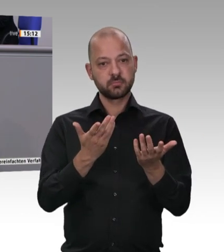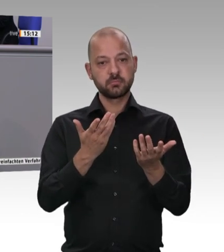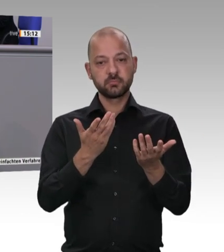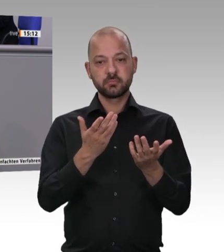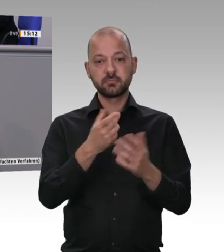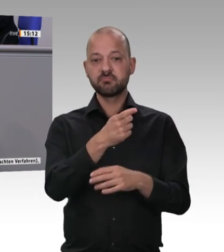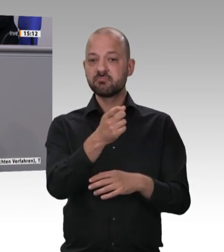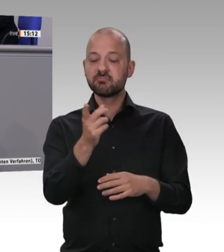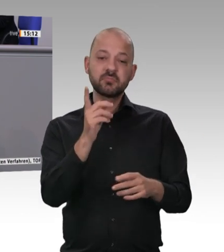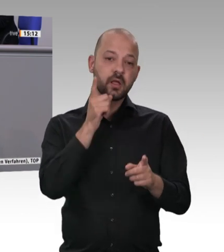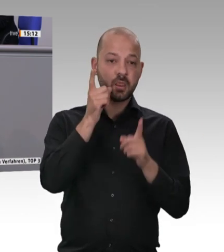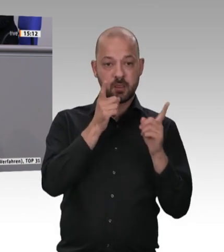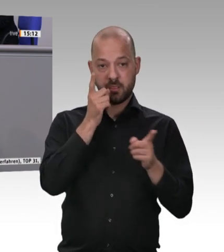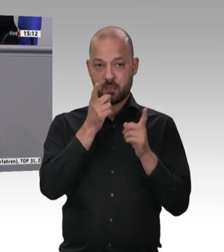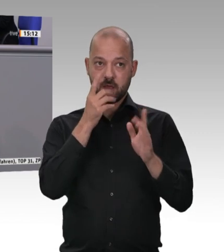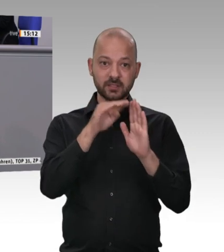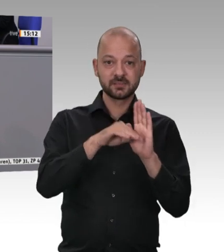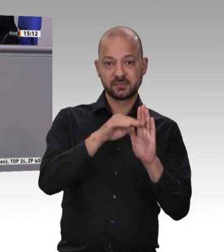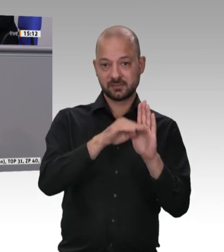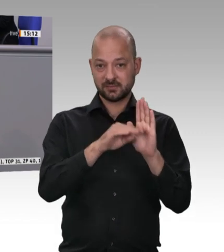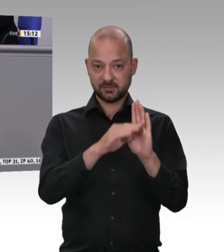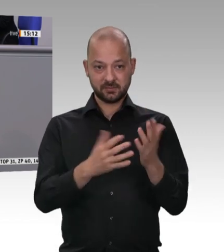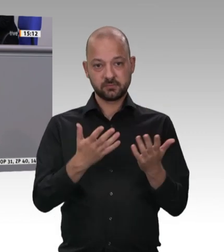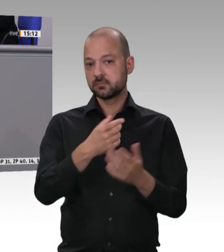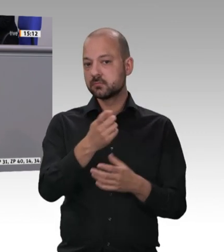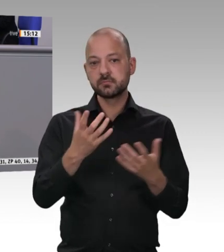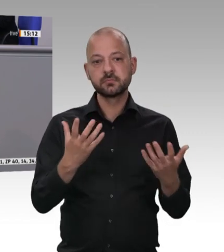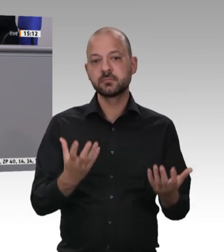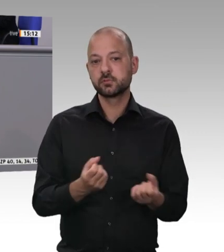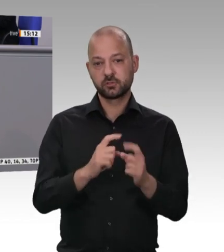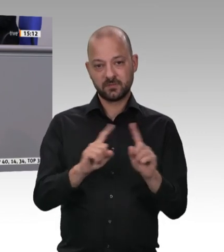Markt zu fegen. Deswegen ist es für die gesamte Branche eine unglaublich wirksame